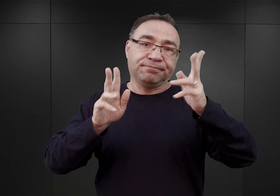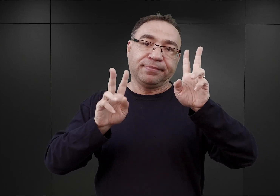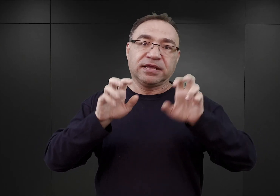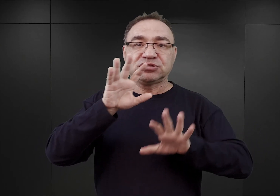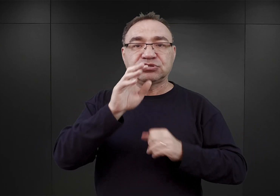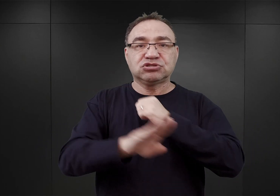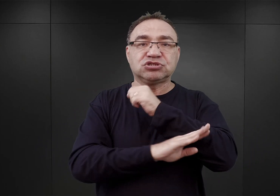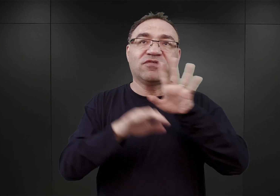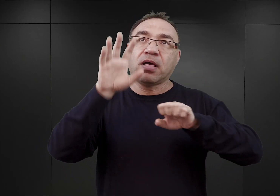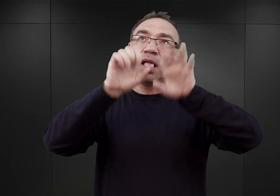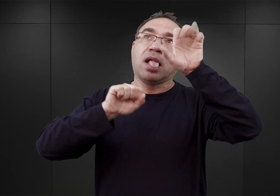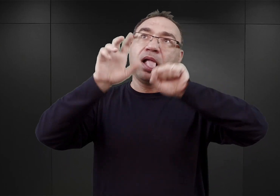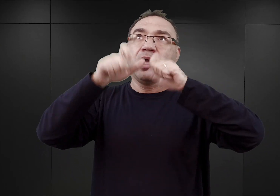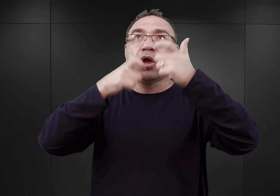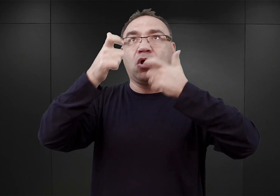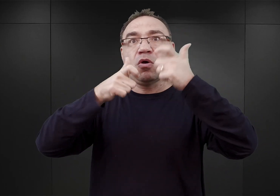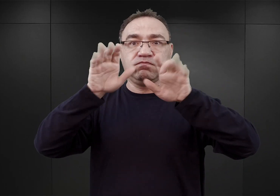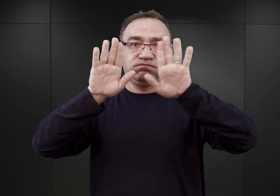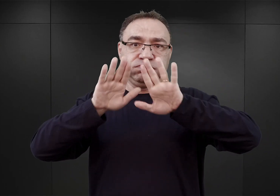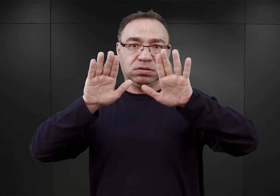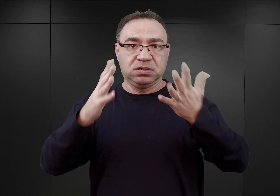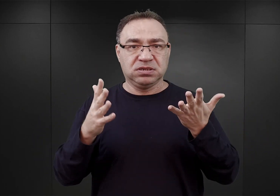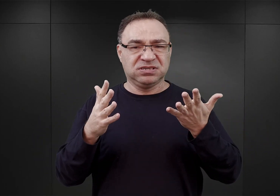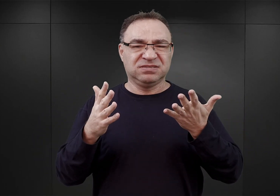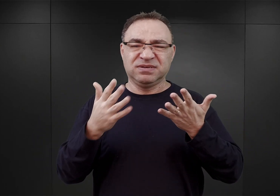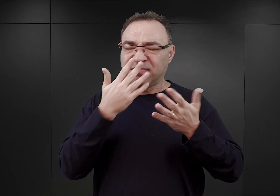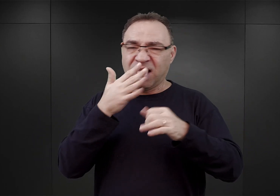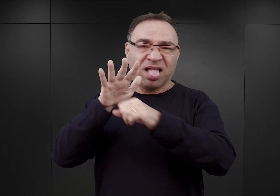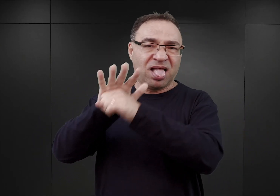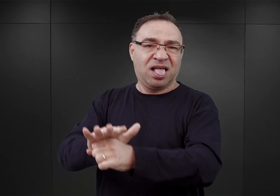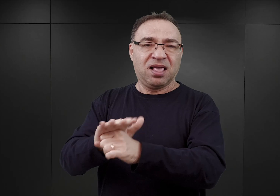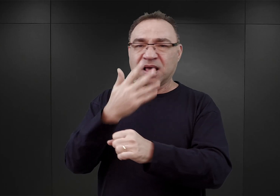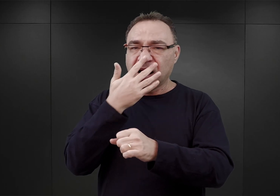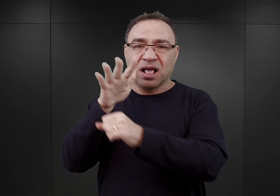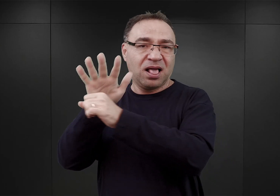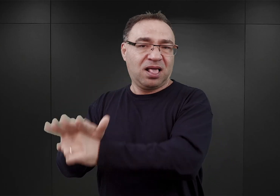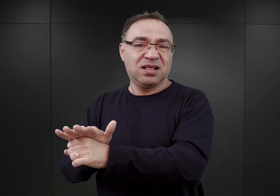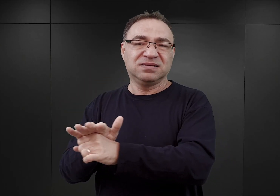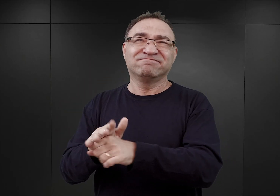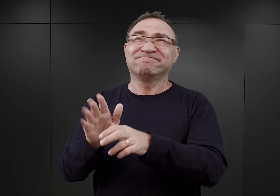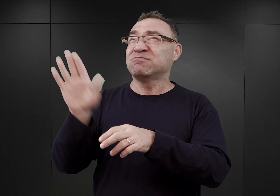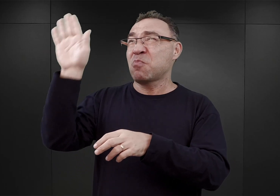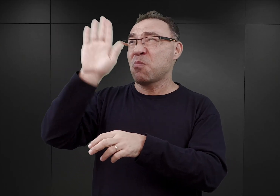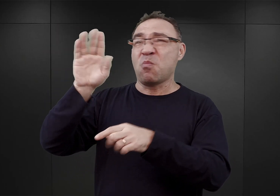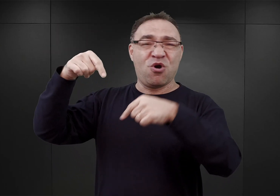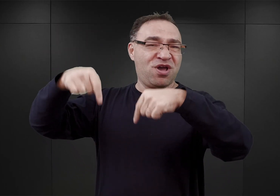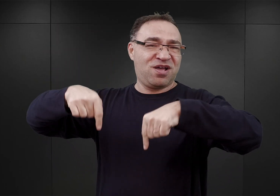Wszystko to miało służyć właściwie ich poniżeniu, pokazaniu, iż Boga w Auschwitz nie ma.